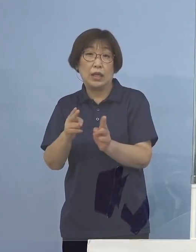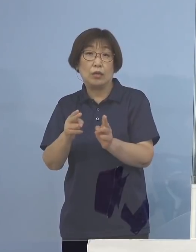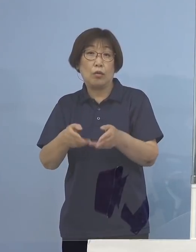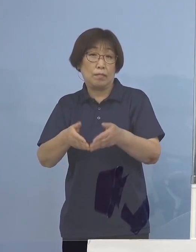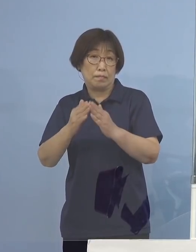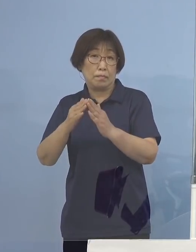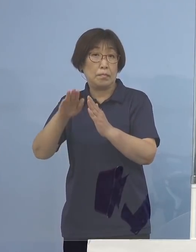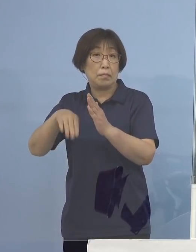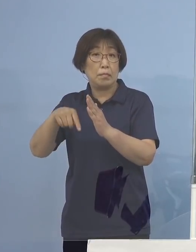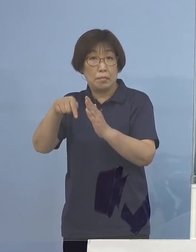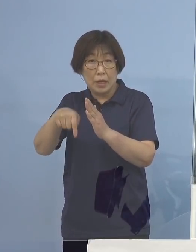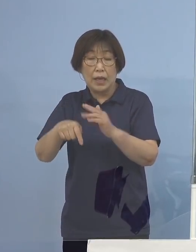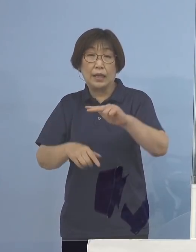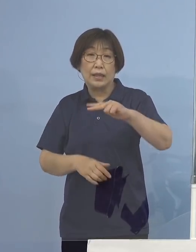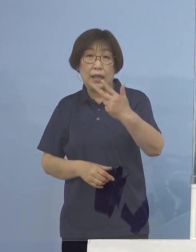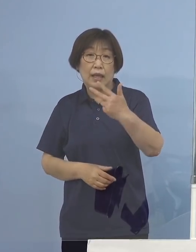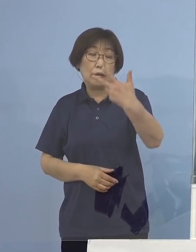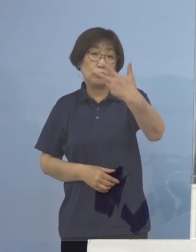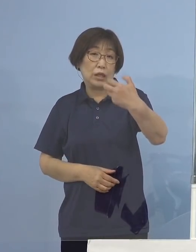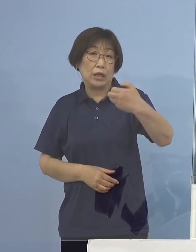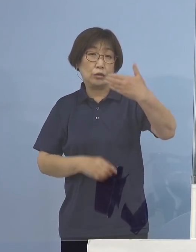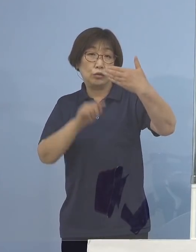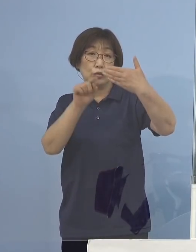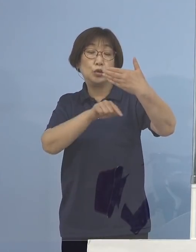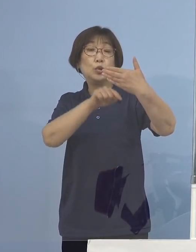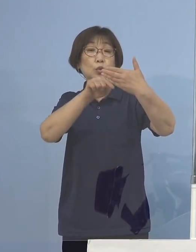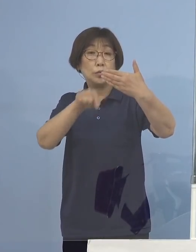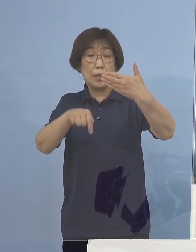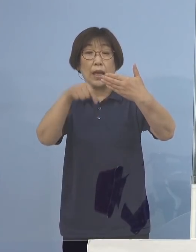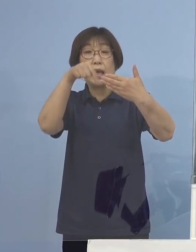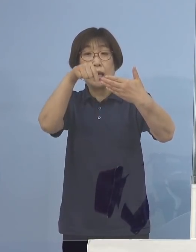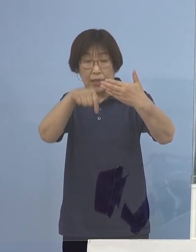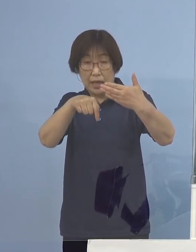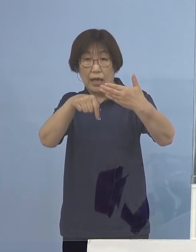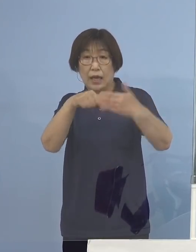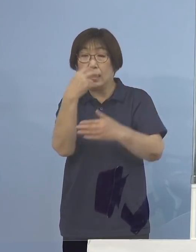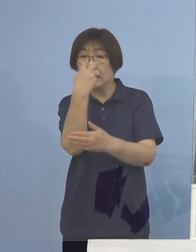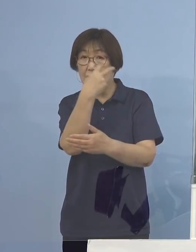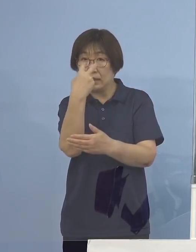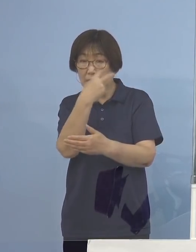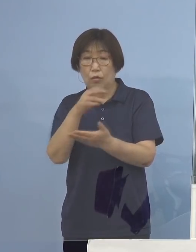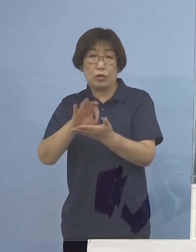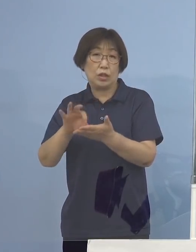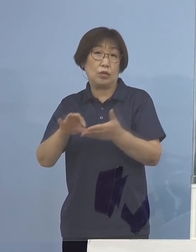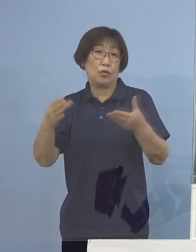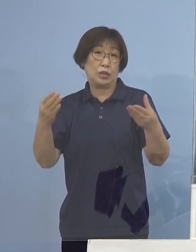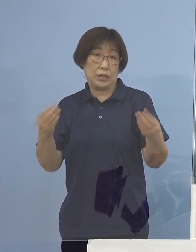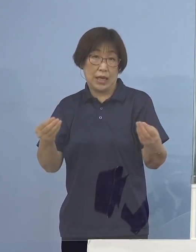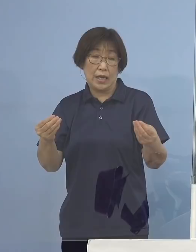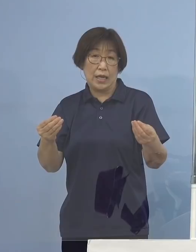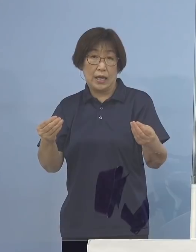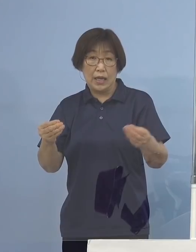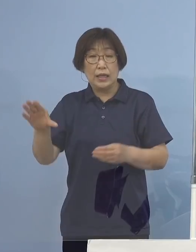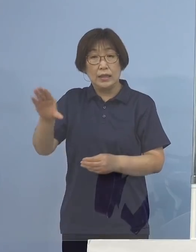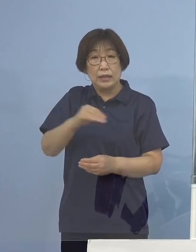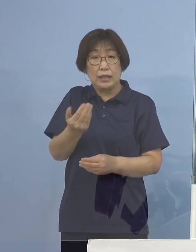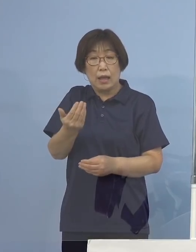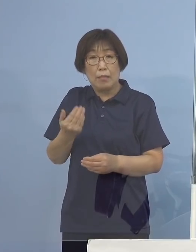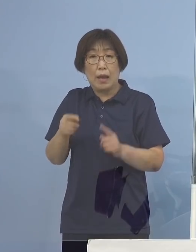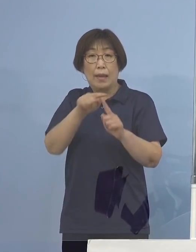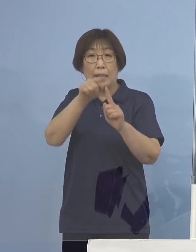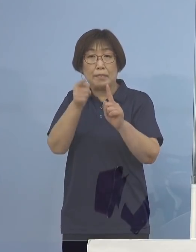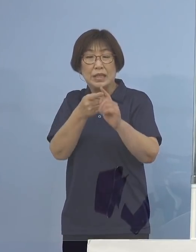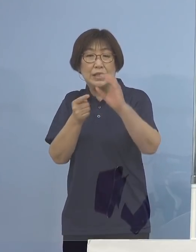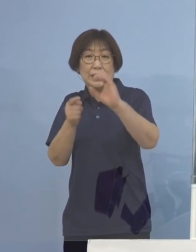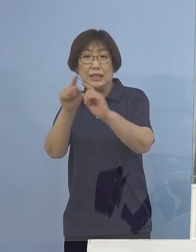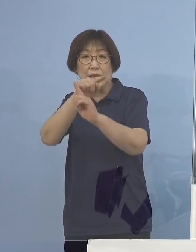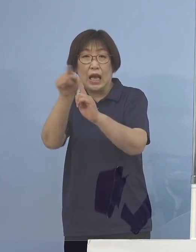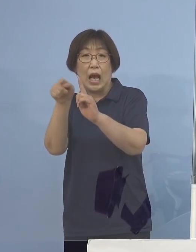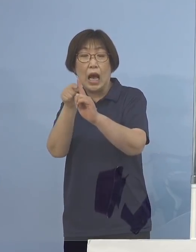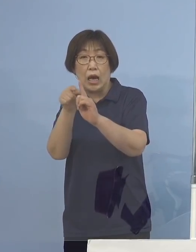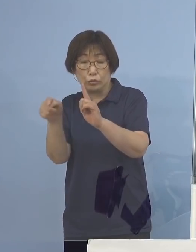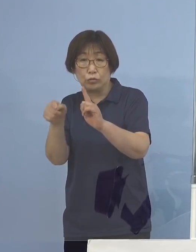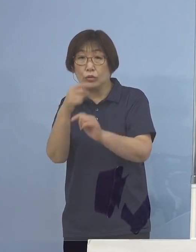779名の皆さん方がご利用いただいた いわゆる「帰省前PCR受検支援制度」